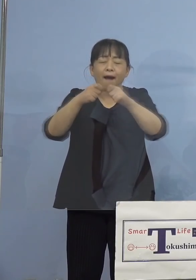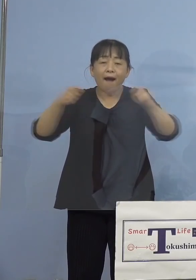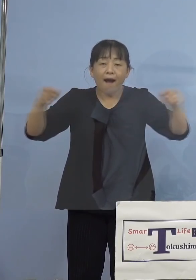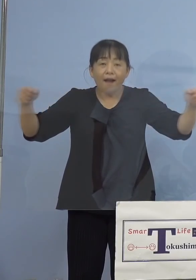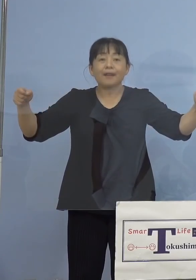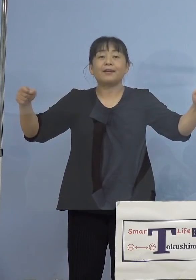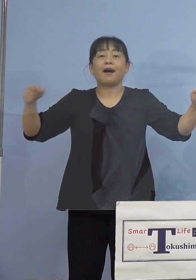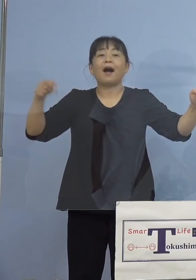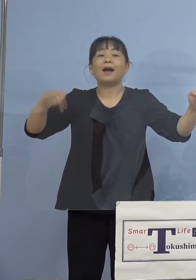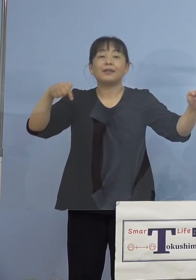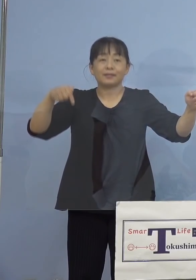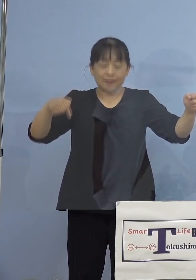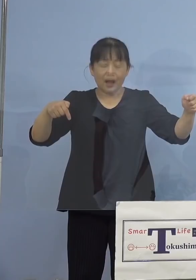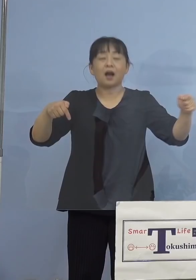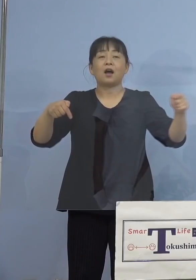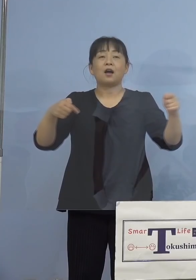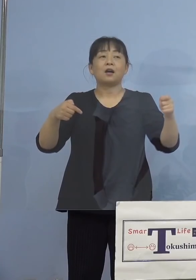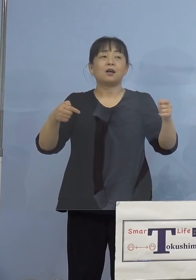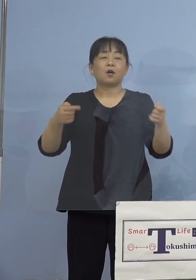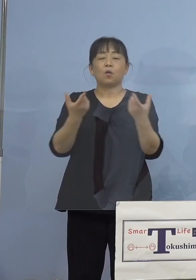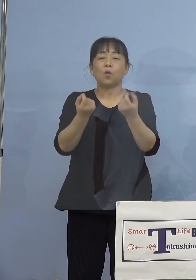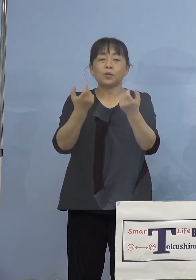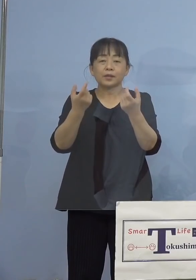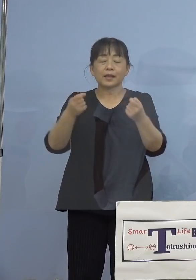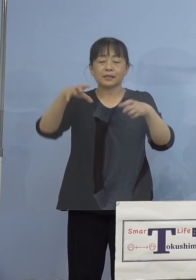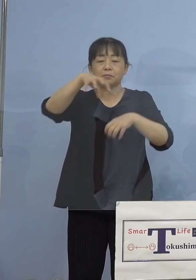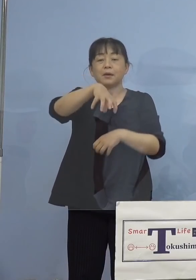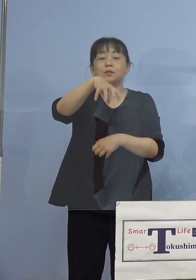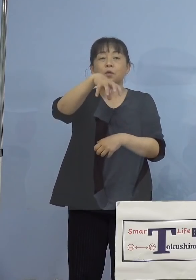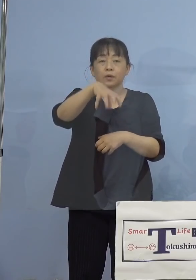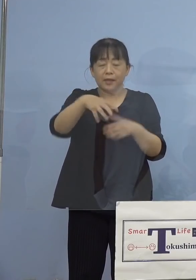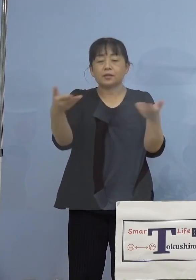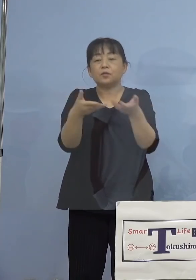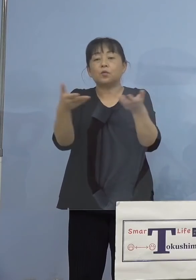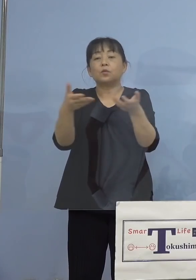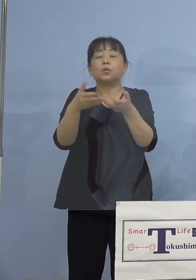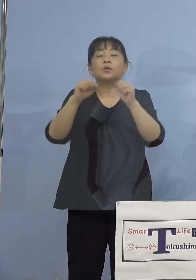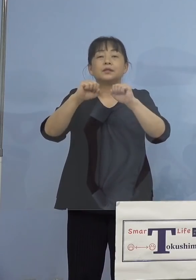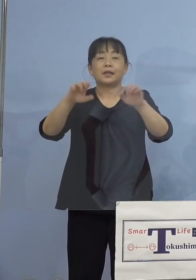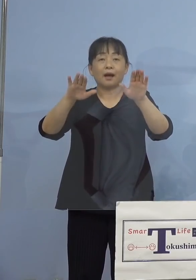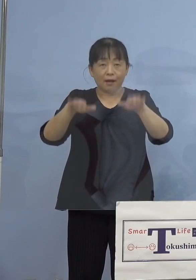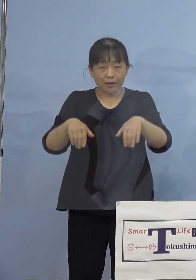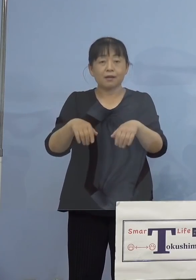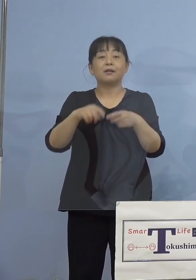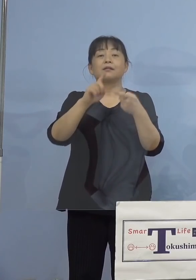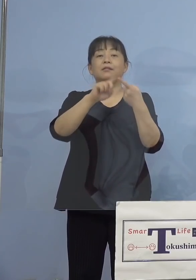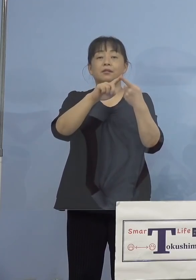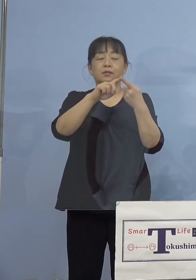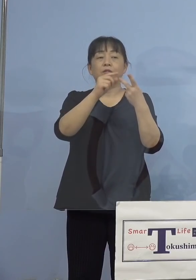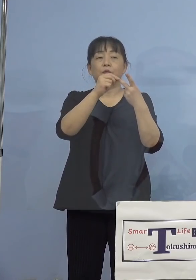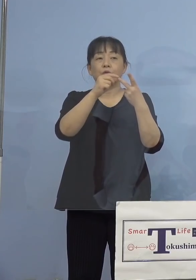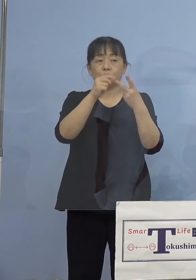共有する空間で業務を行っていた また業務を通じて